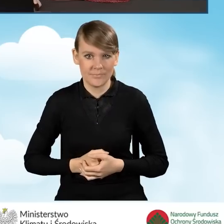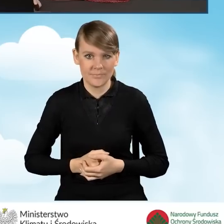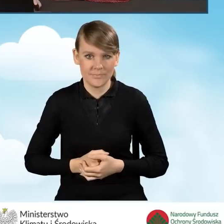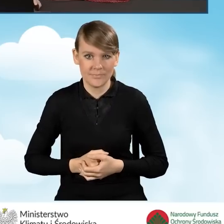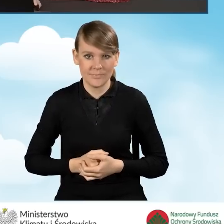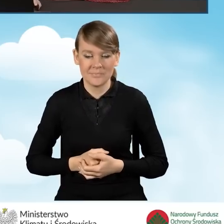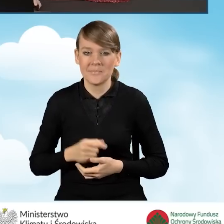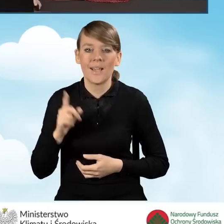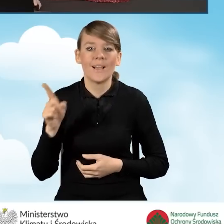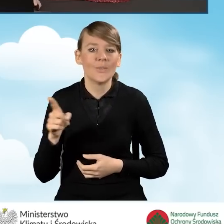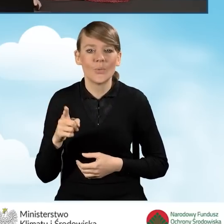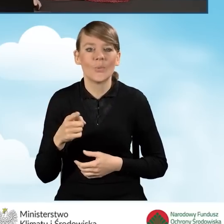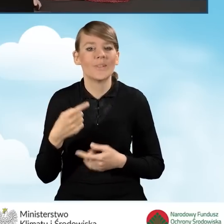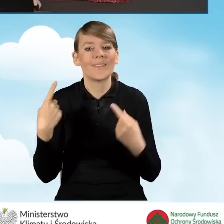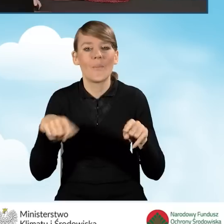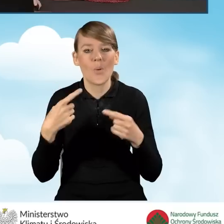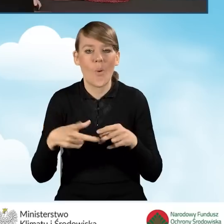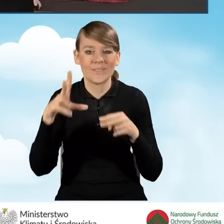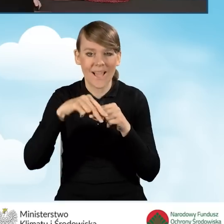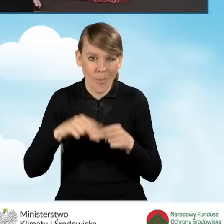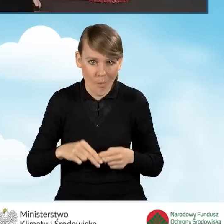W tej sytuacji, jako że nie dołączyłam wymaganych załączników.